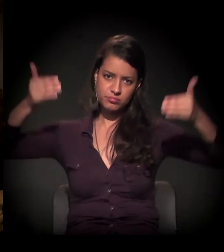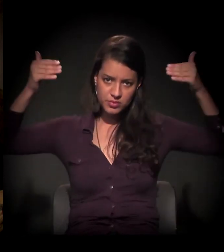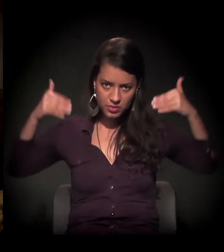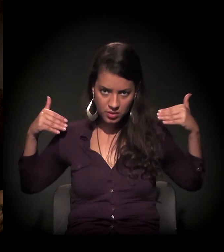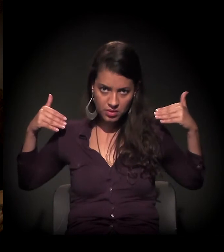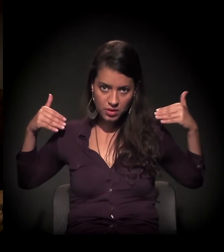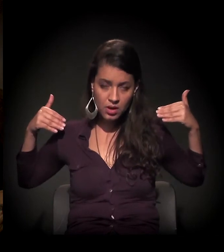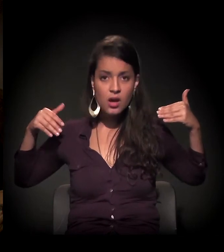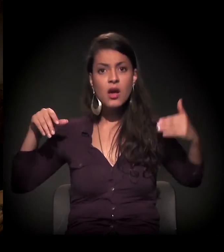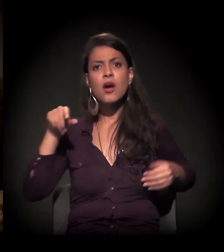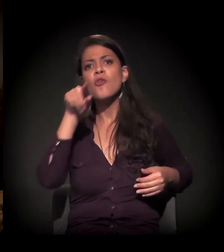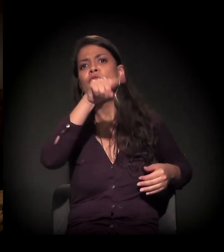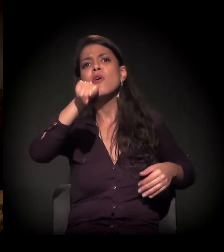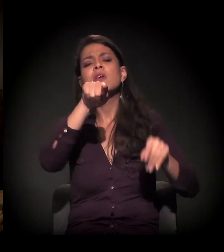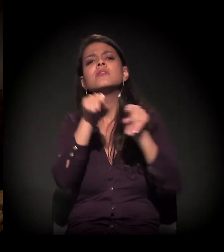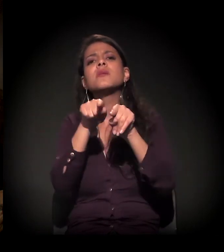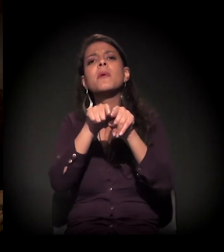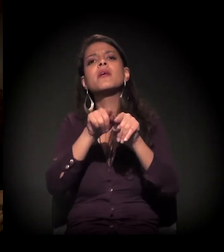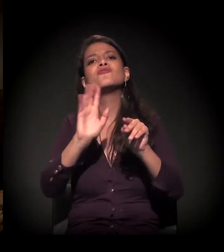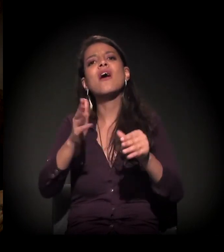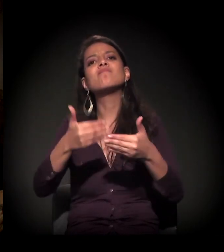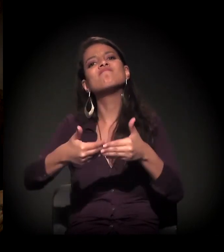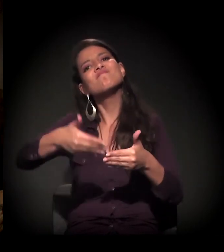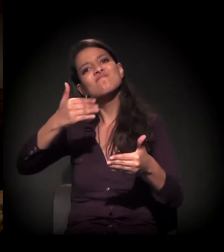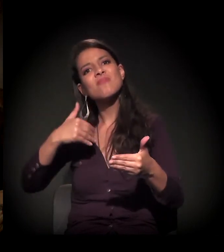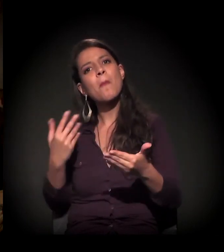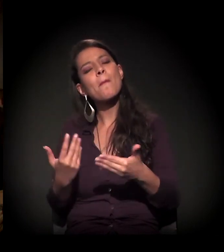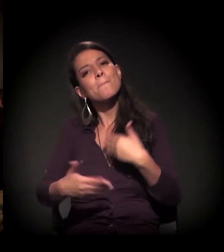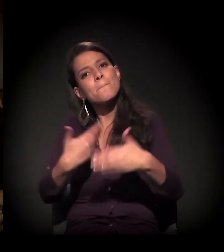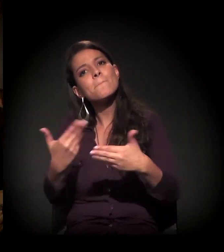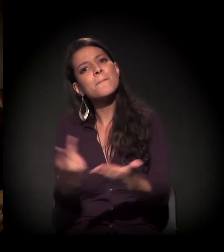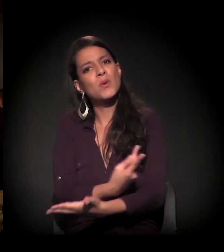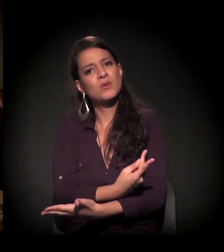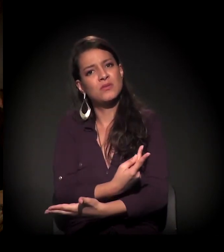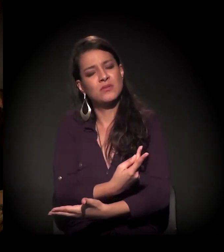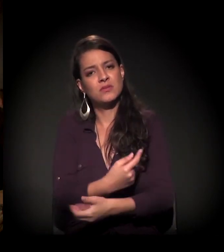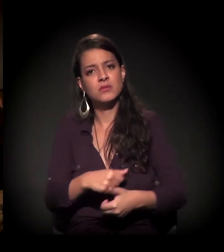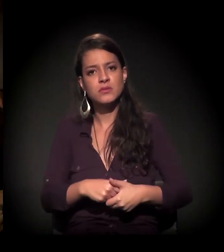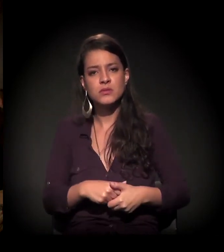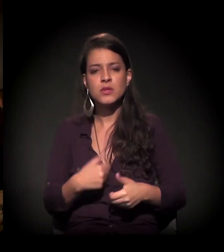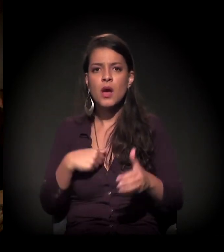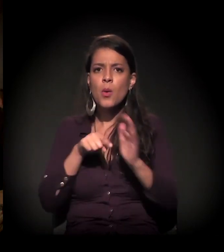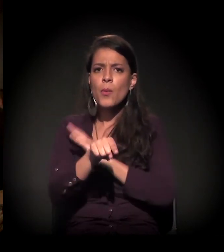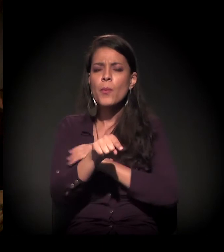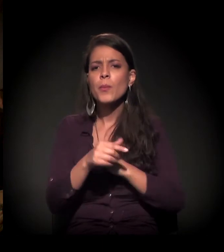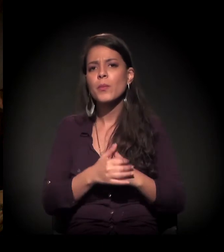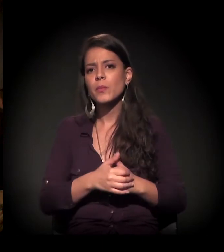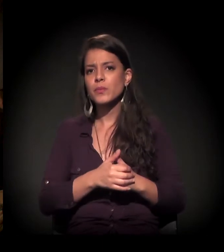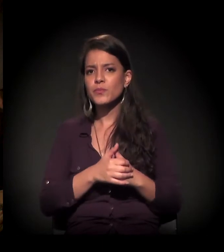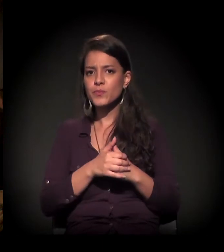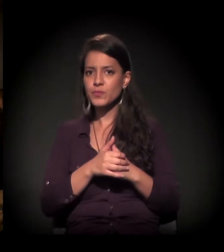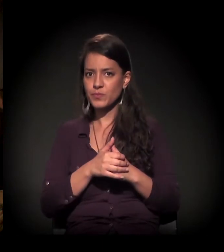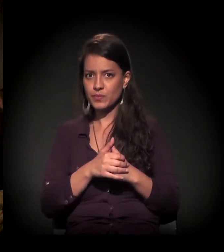e vocês também viveram outros processos anteriores. Eu queria saber